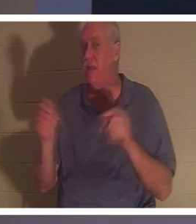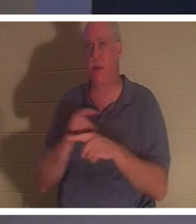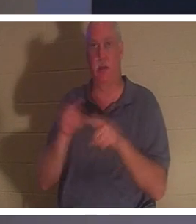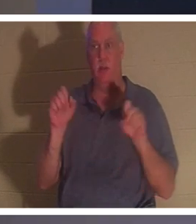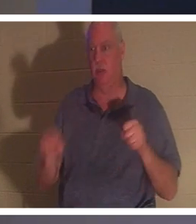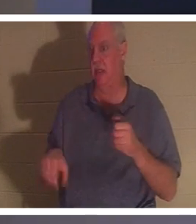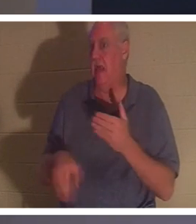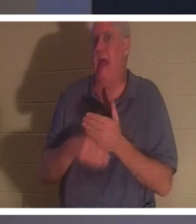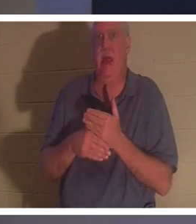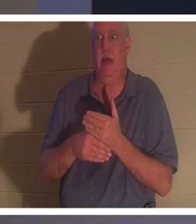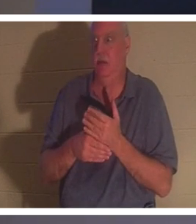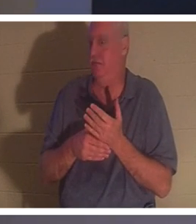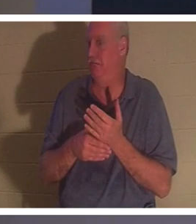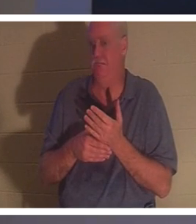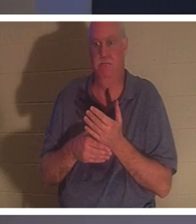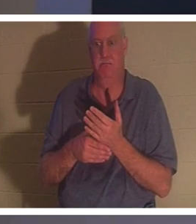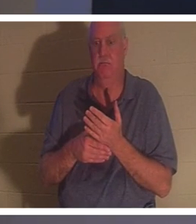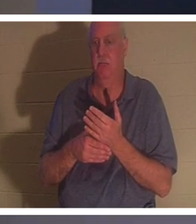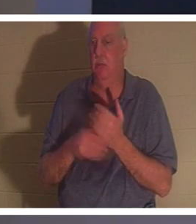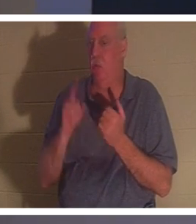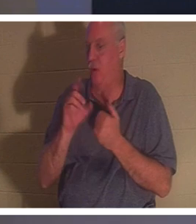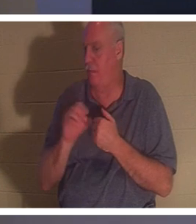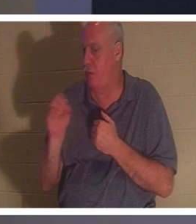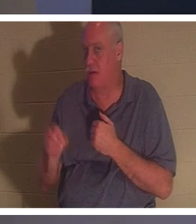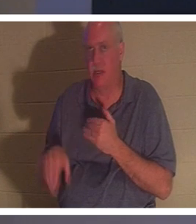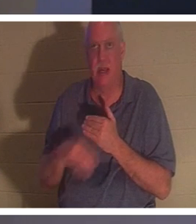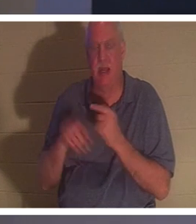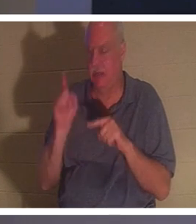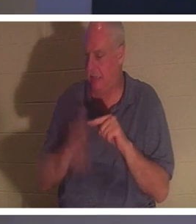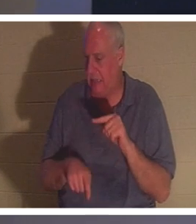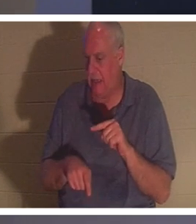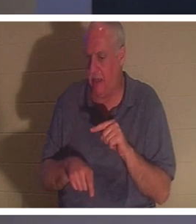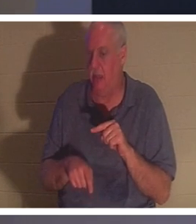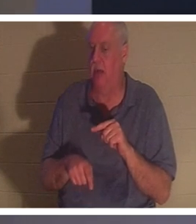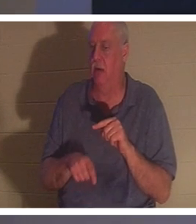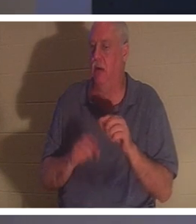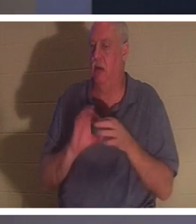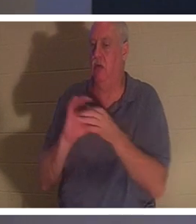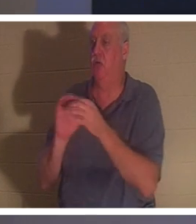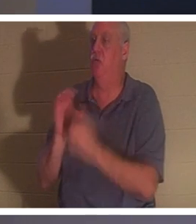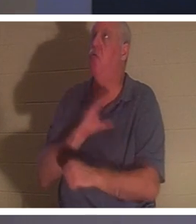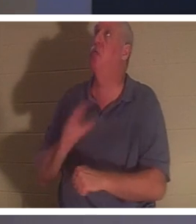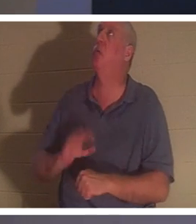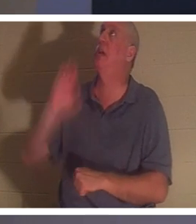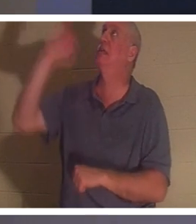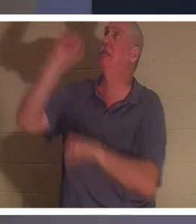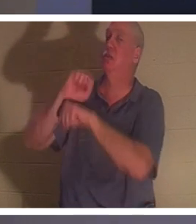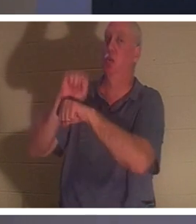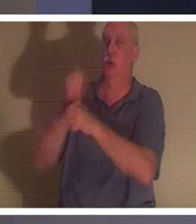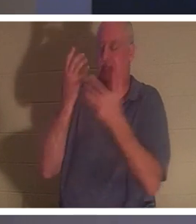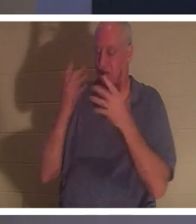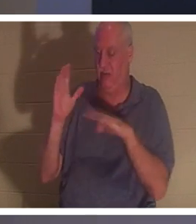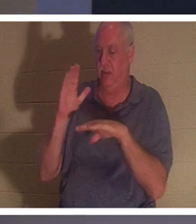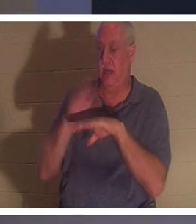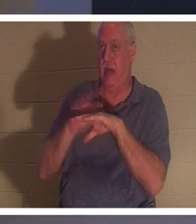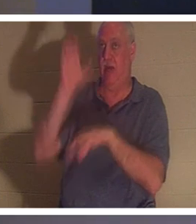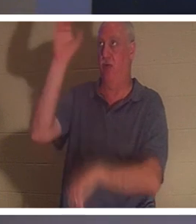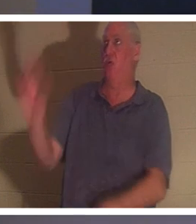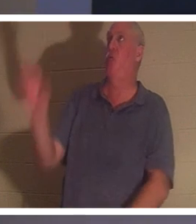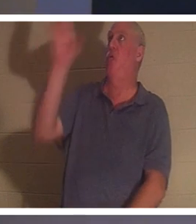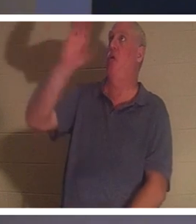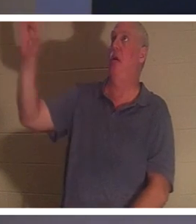! 그리스도께서 십자가에서 완성하신 일에 당신이 더할 수 있는 것은 1%도 없습니다. 그는 문자 그대로 당신을 대신